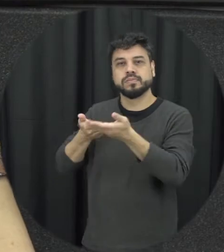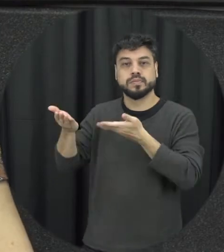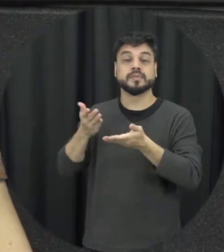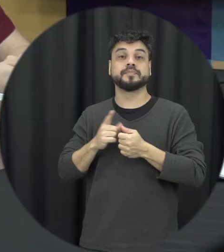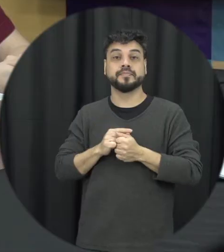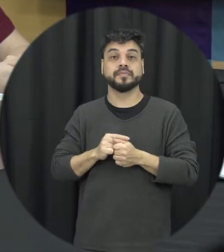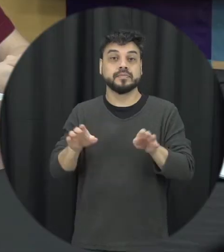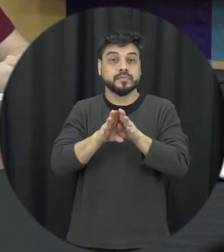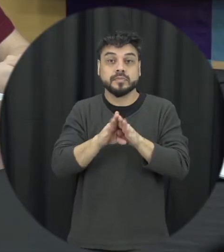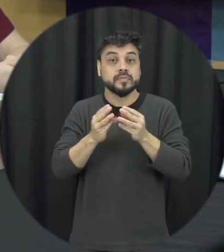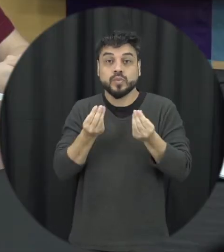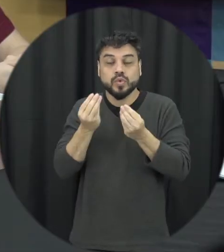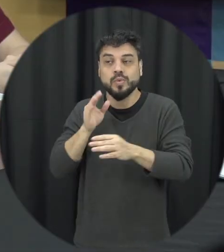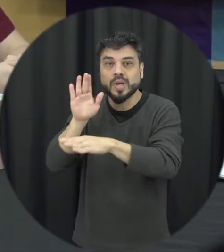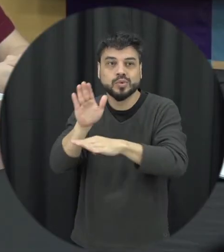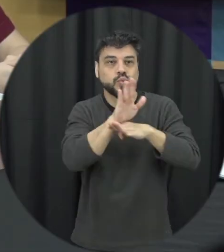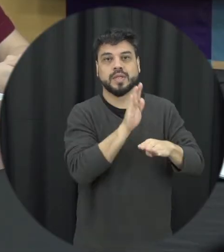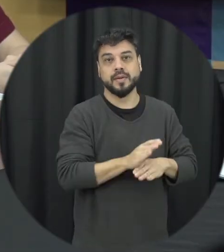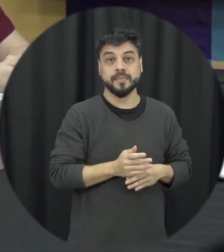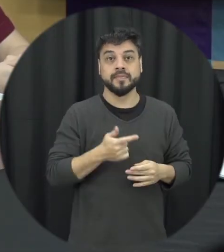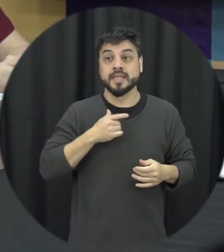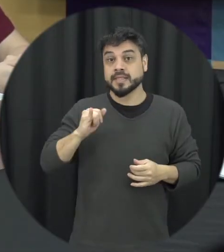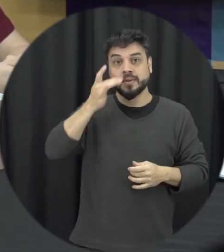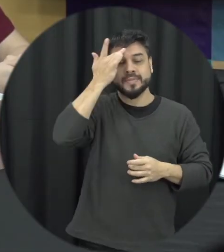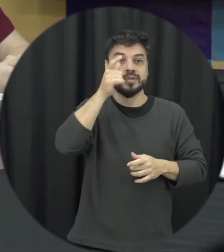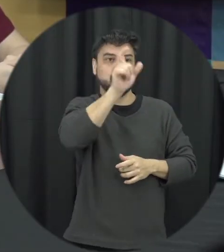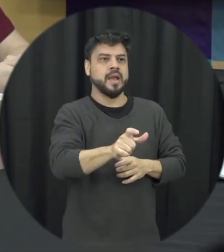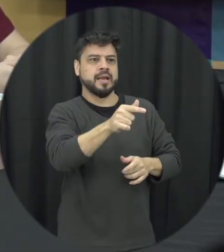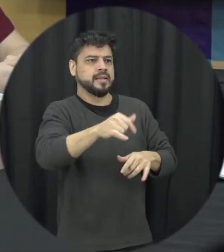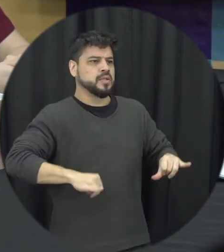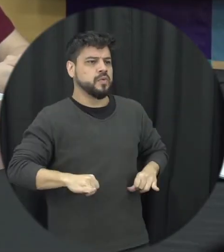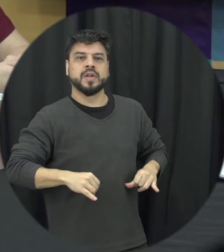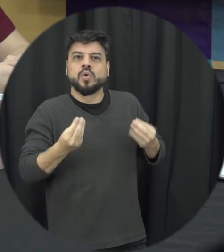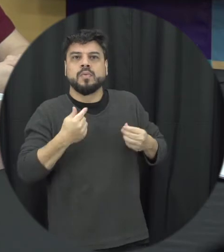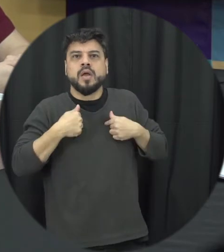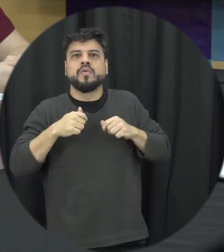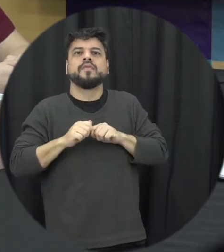e o que que eu posso buscar eu posso ligar para a Central de Atendimento à mulher por exemplo ir